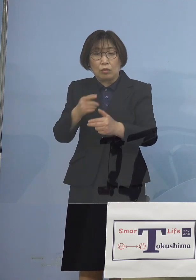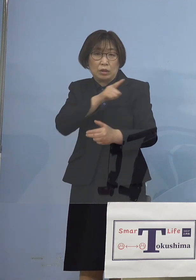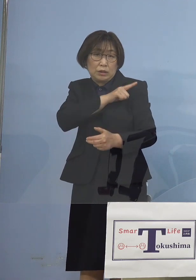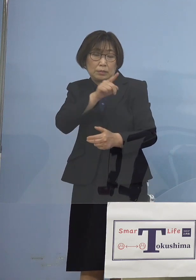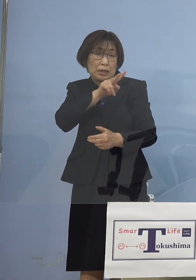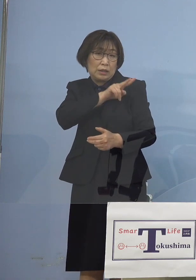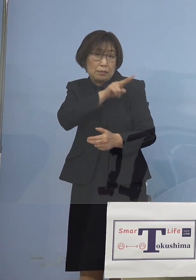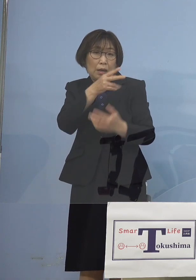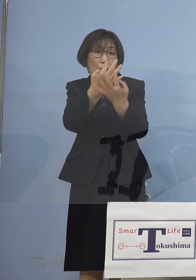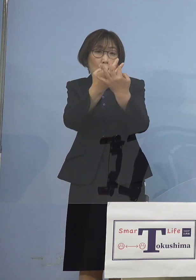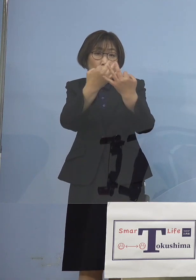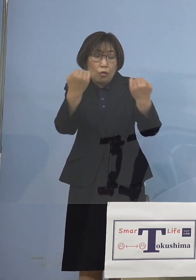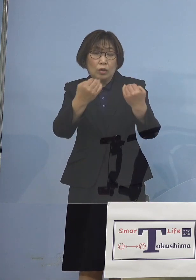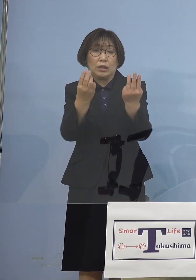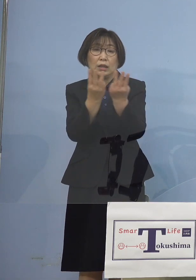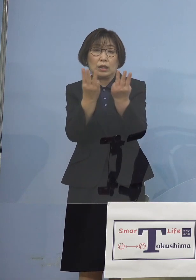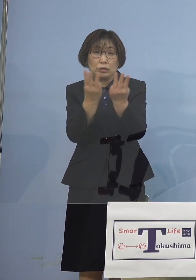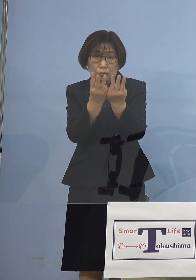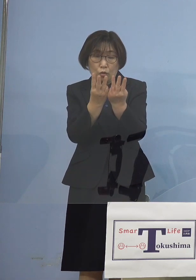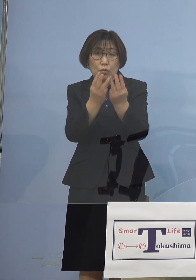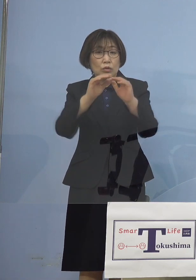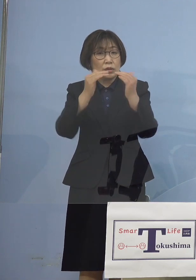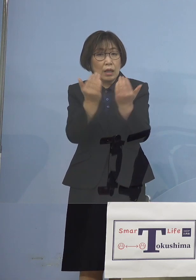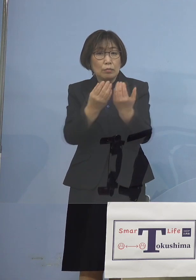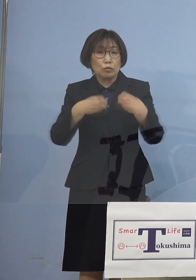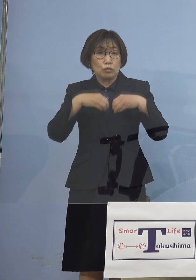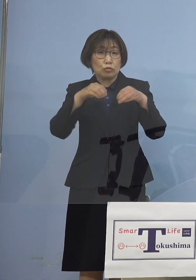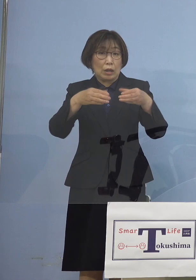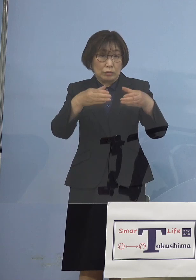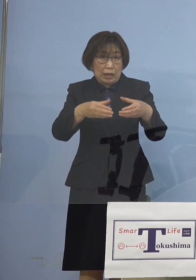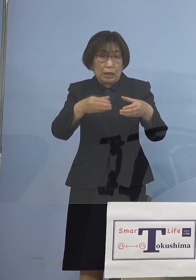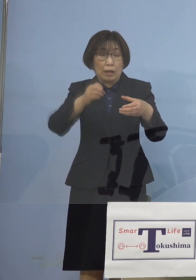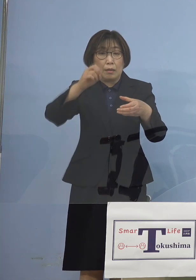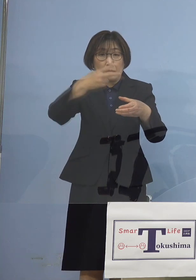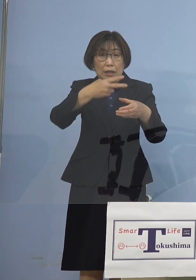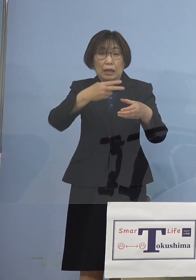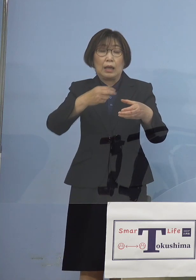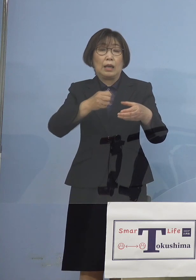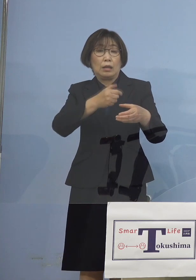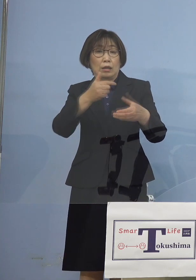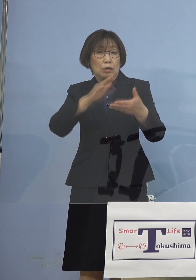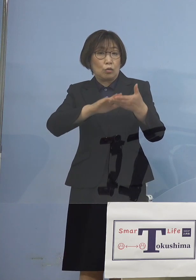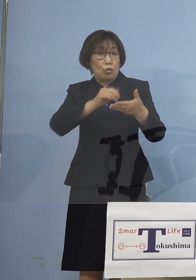全てクラスターが大きな引き金 また濃厚接触者、接触者ということで